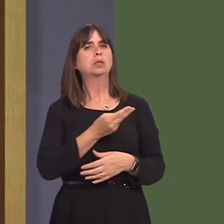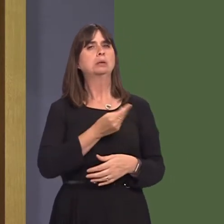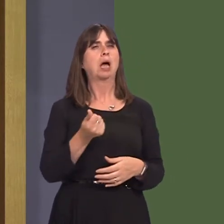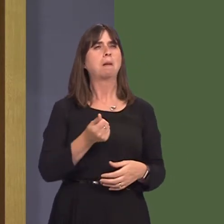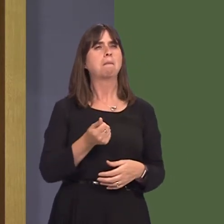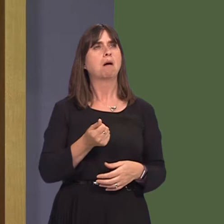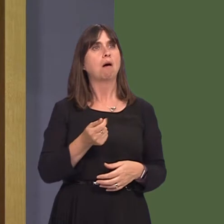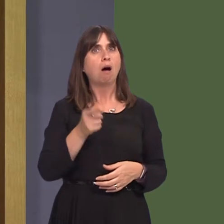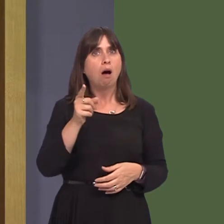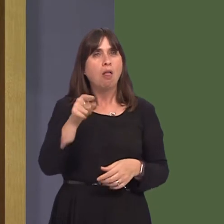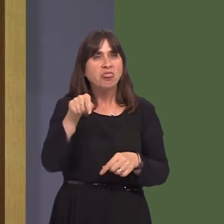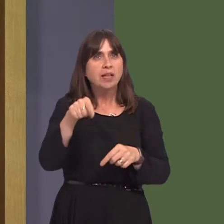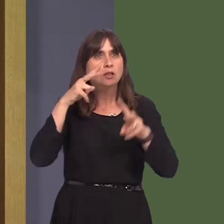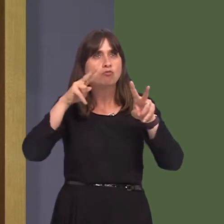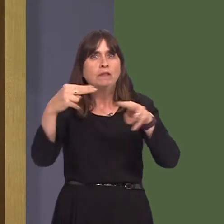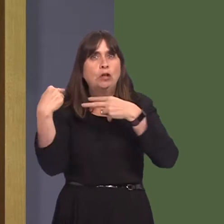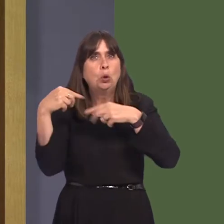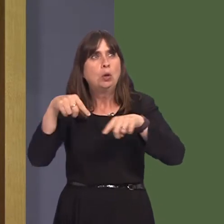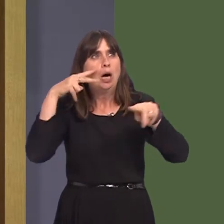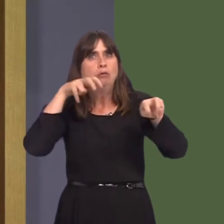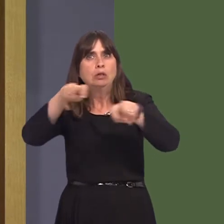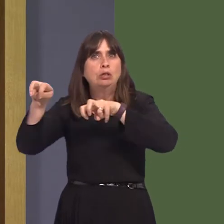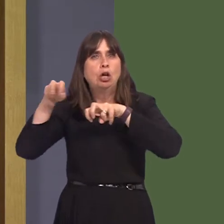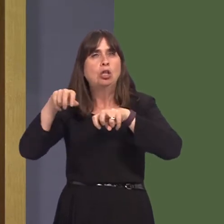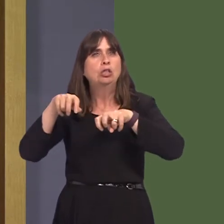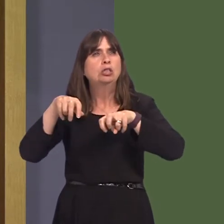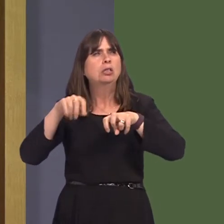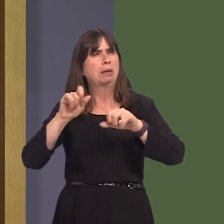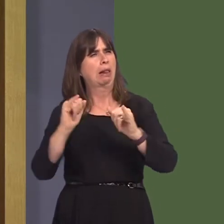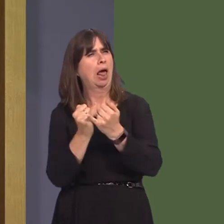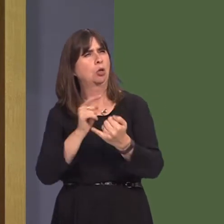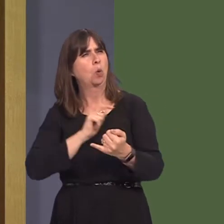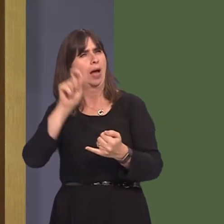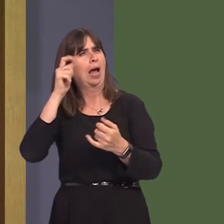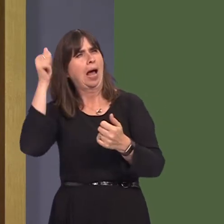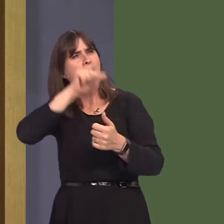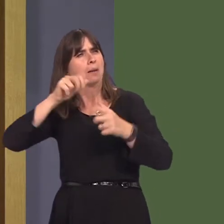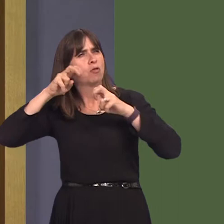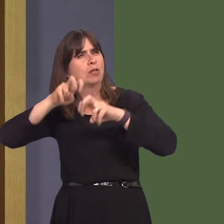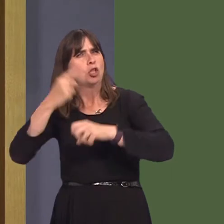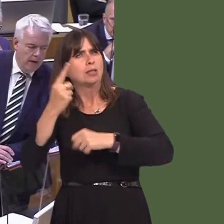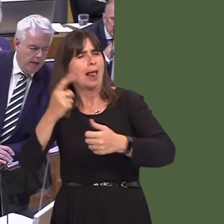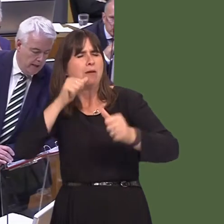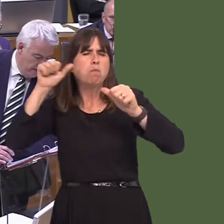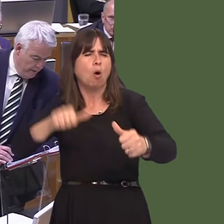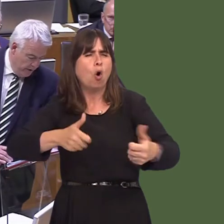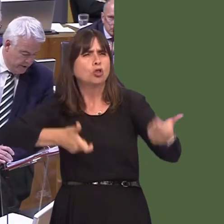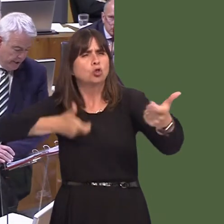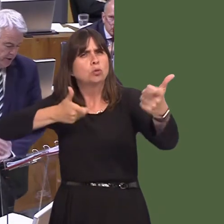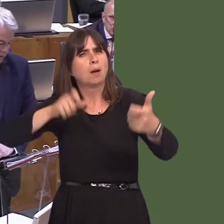wanted in this particular review because of the potential conflict of interest that one of the academics has. Carwyn Jones AM: The Member raises an issue